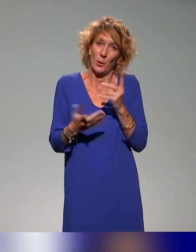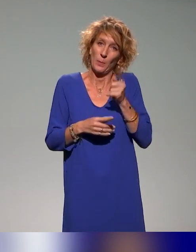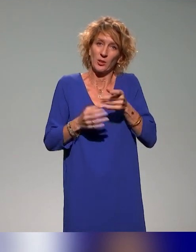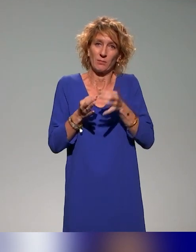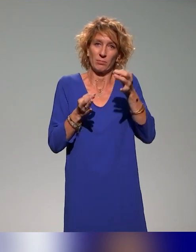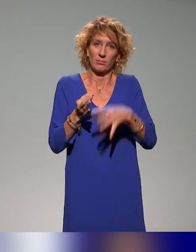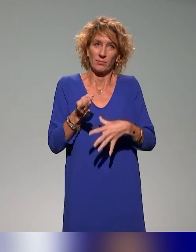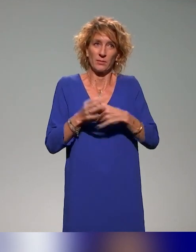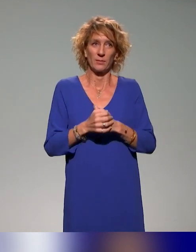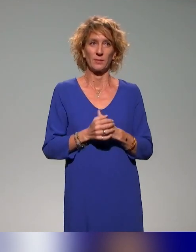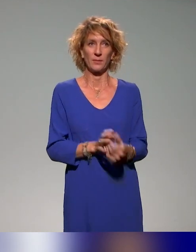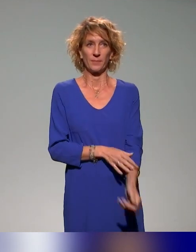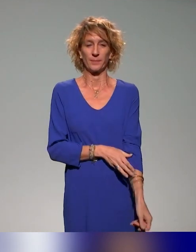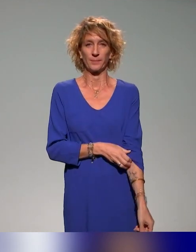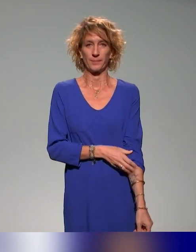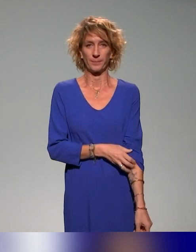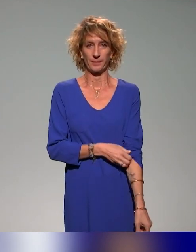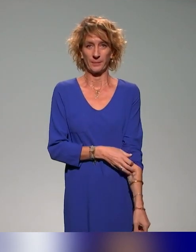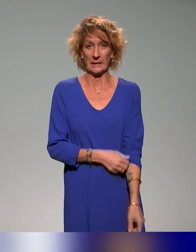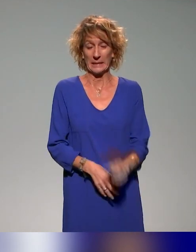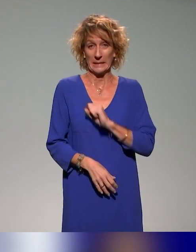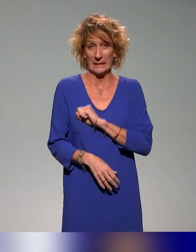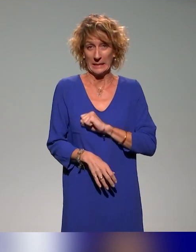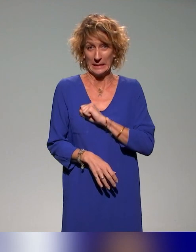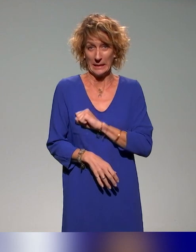Désolé de faire le maître du temps.